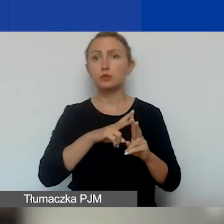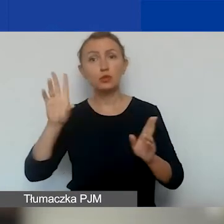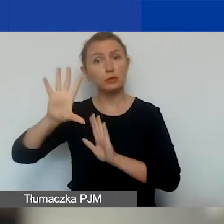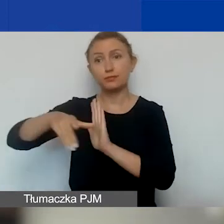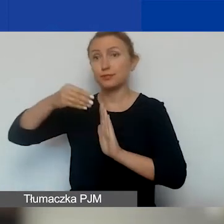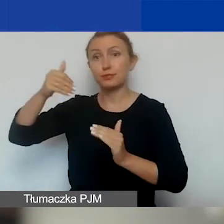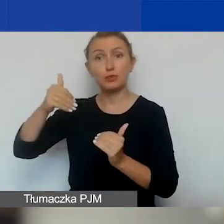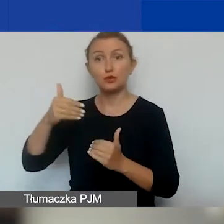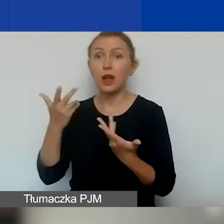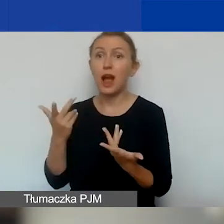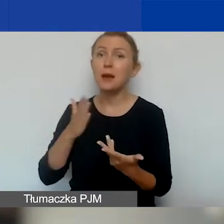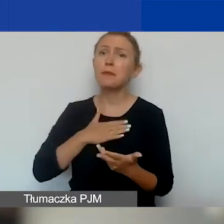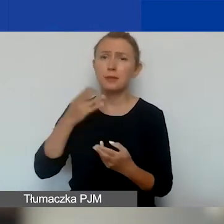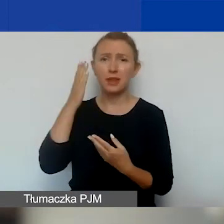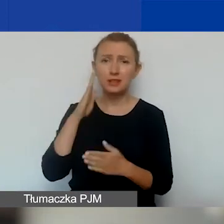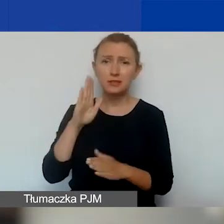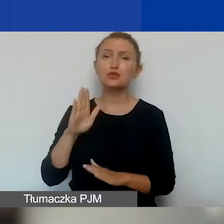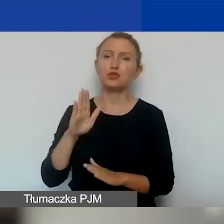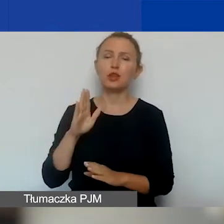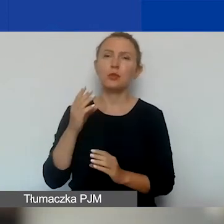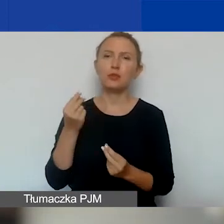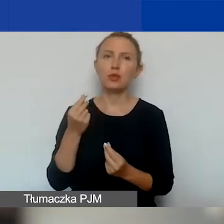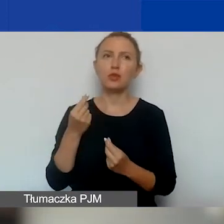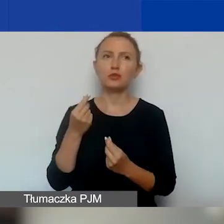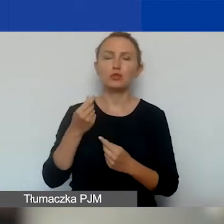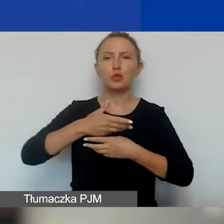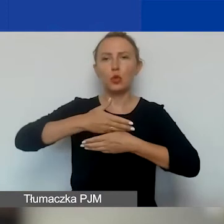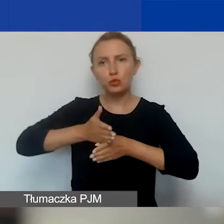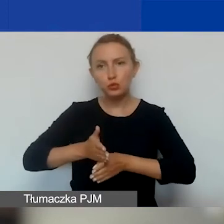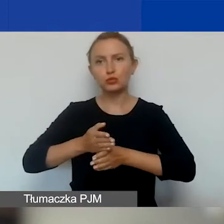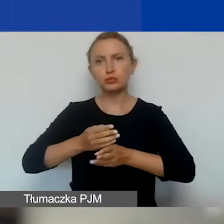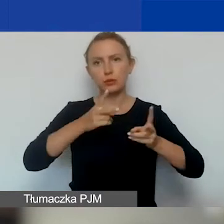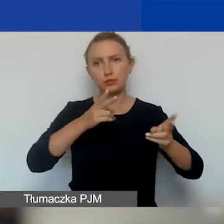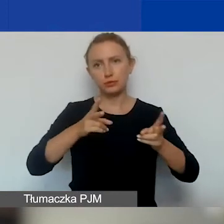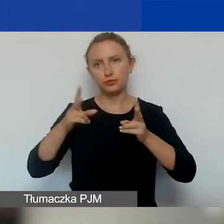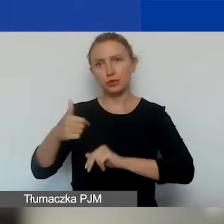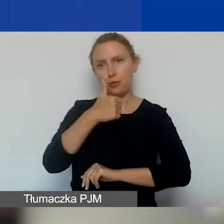Ale mam jednak nadzieję, że te środki rozłożą się na dłużej.